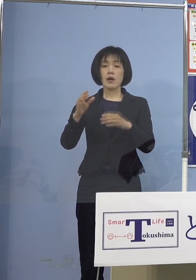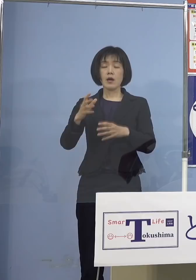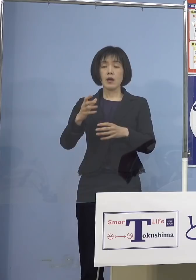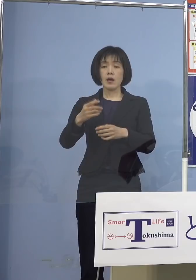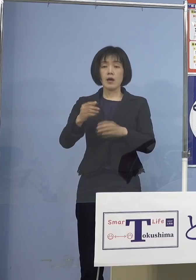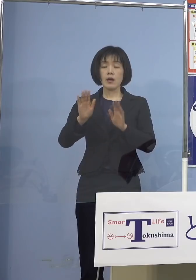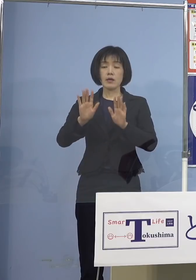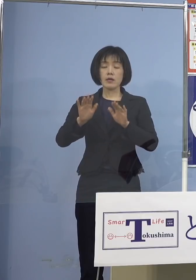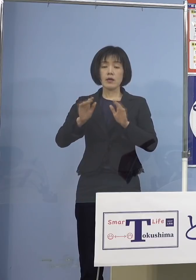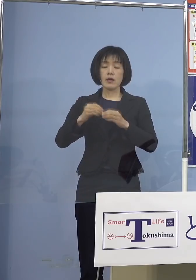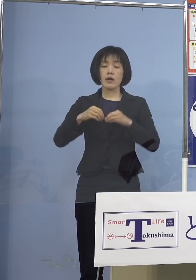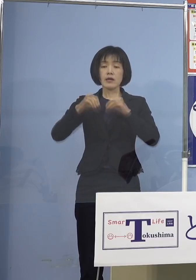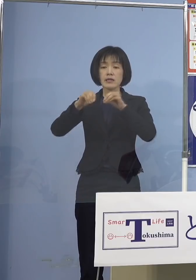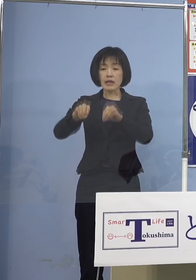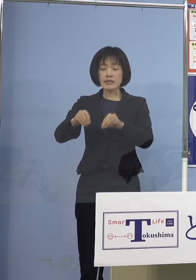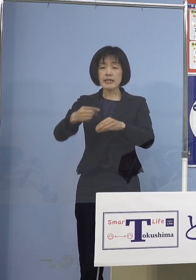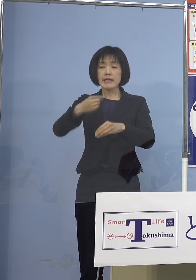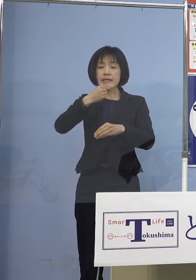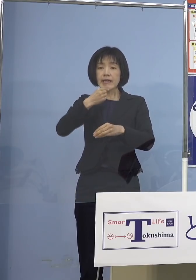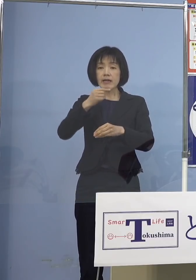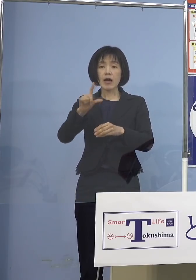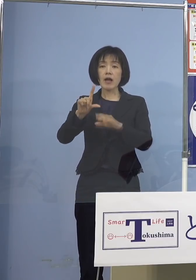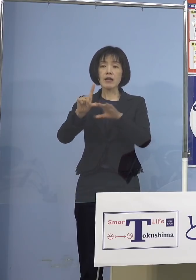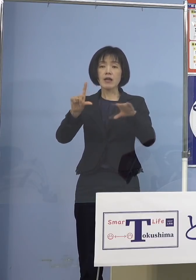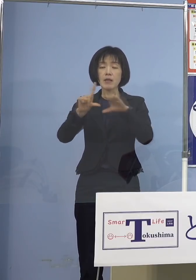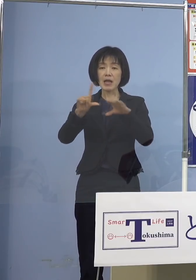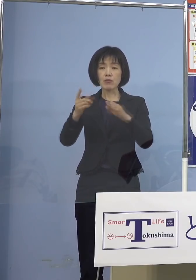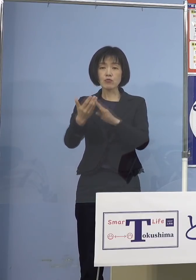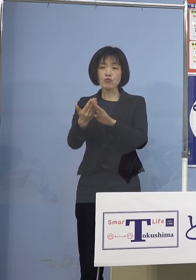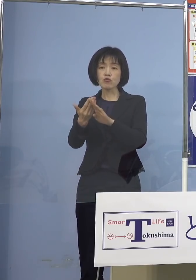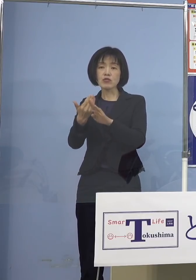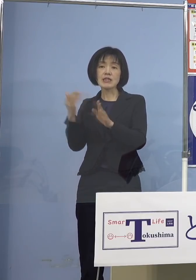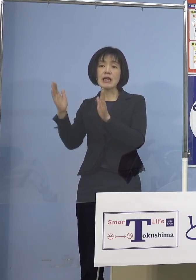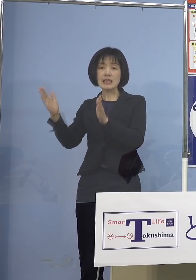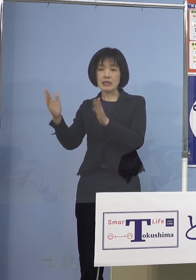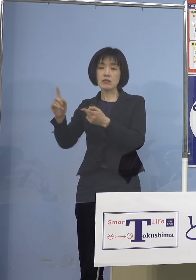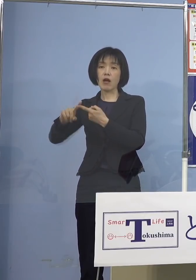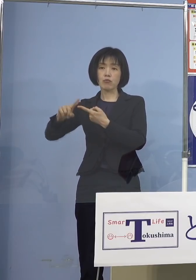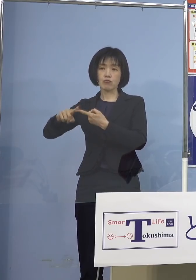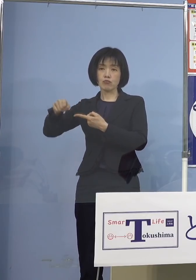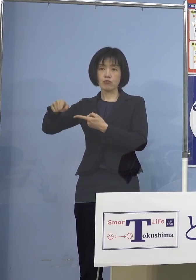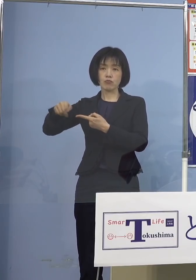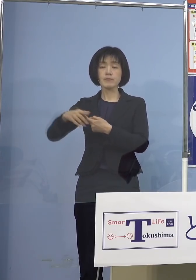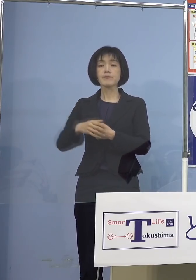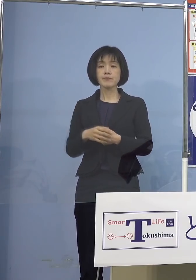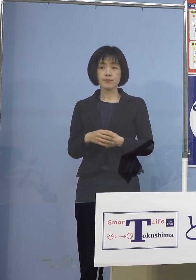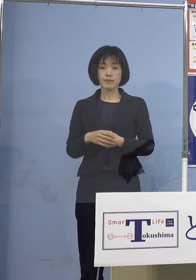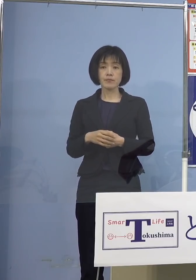それも重症はそこまで 15パーセントですから なっていない訳ですよね だからこうした点もそろそろ